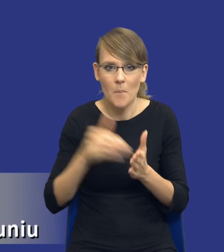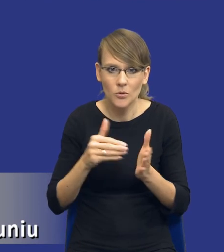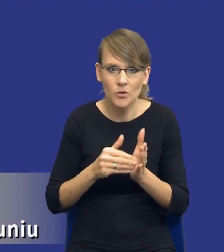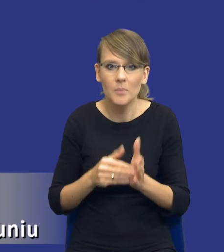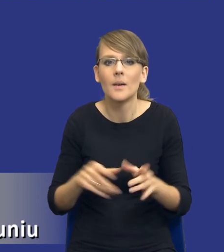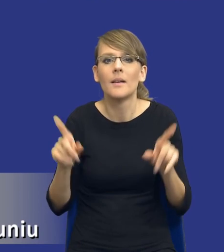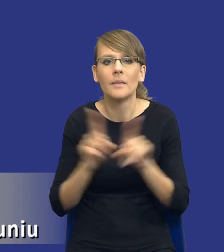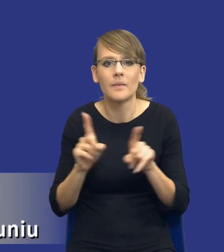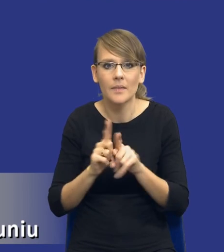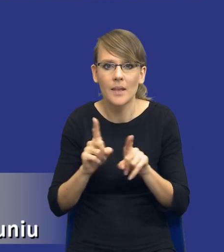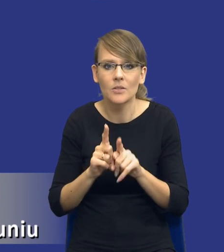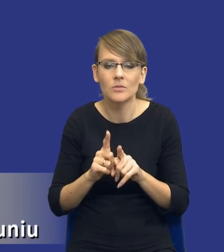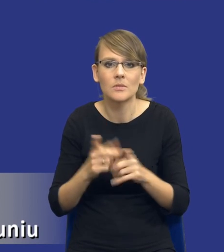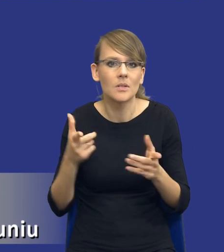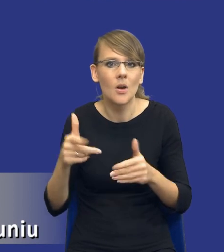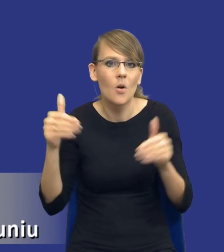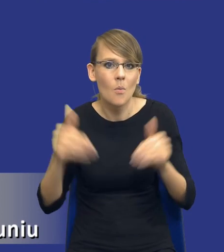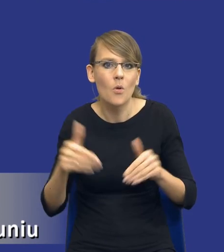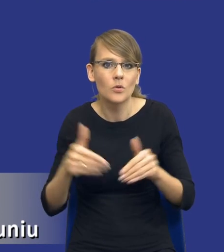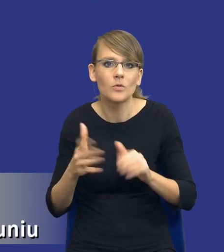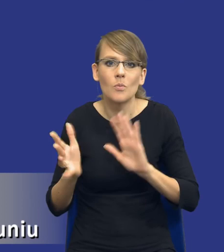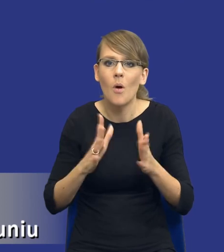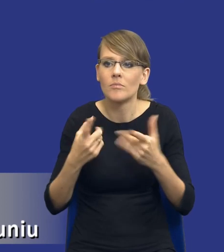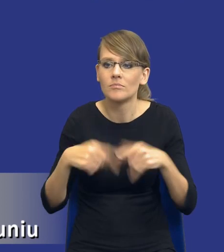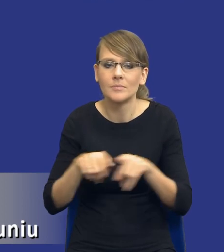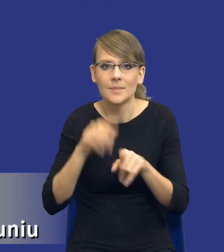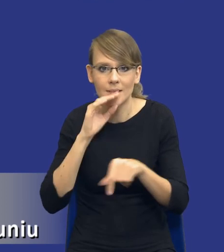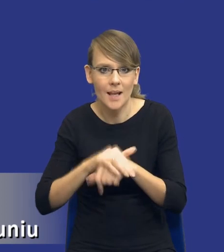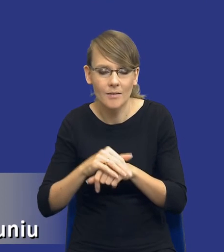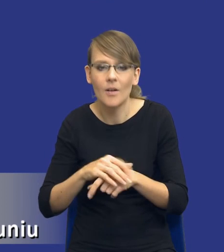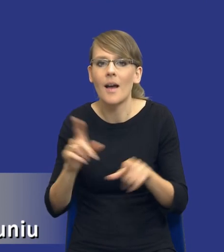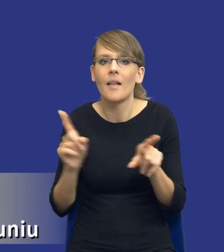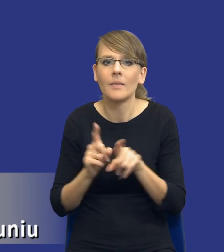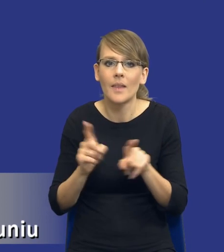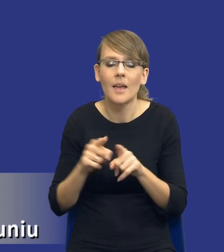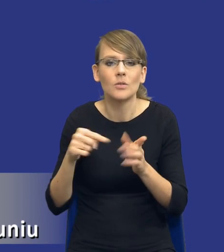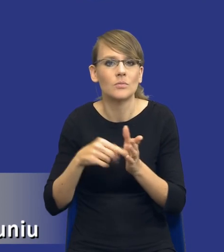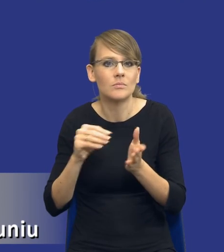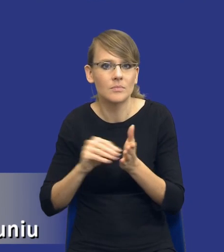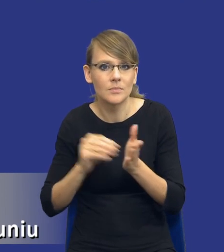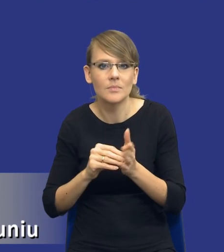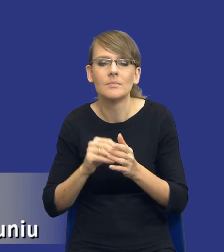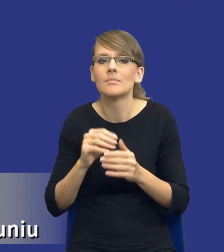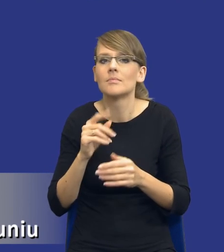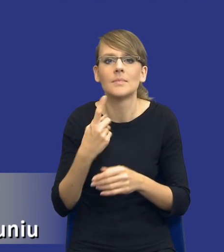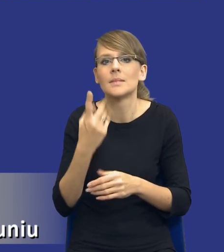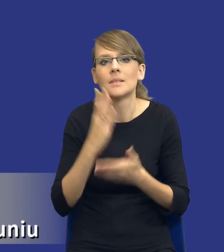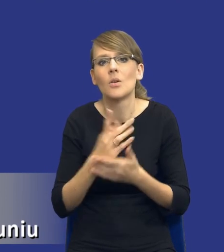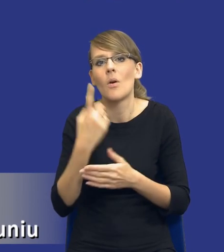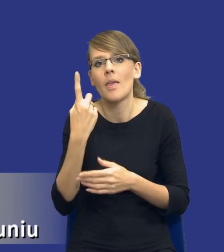aspekcie możliwych wariantów realizacji zamówienia bądź też wskazuje, że istnieje tylko jedna możliwość wykonania zamówienia.